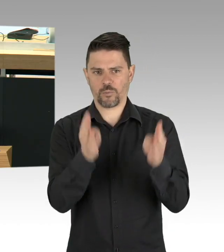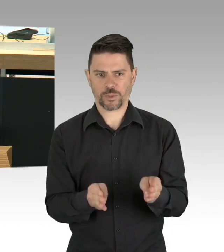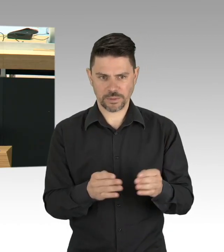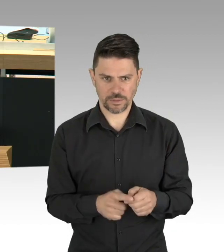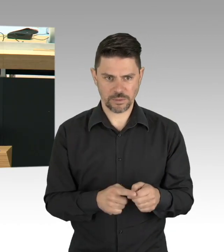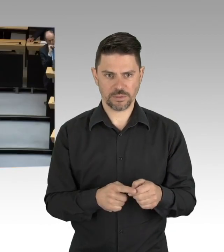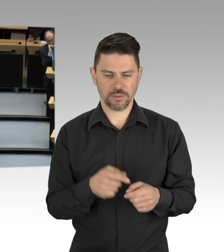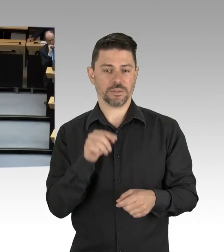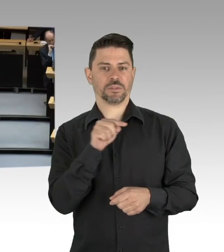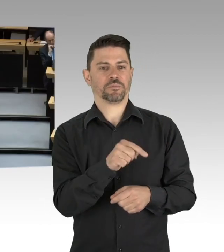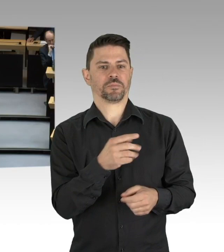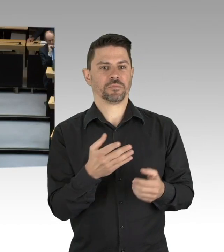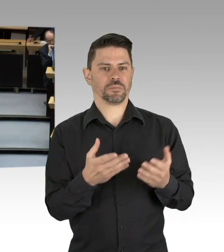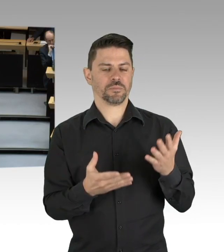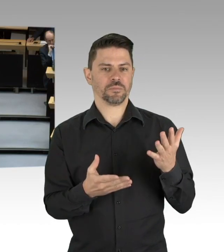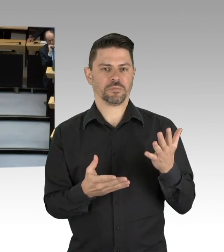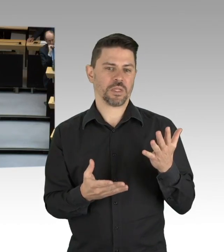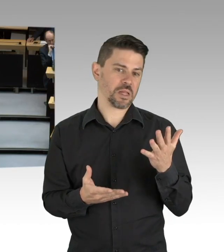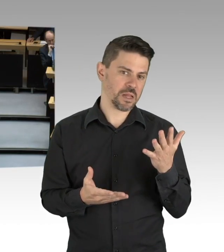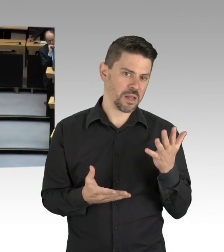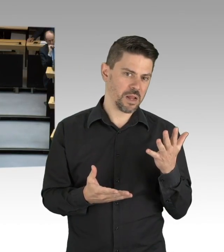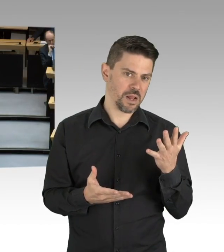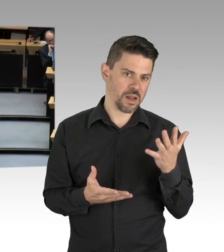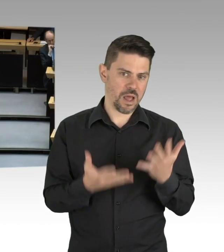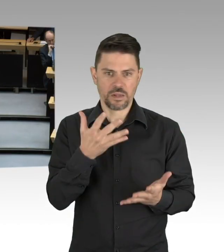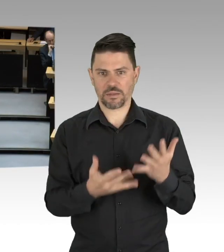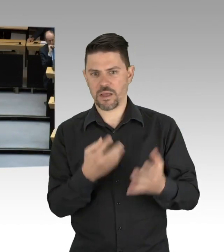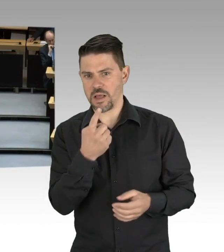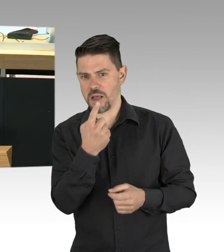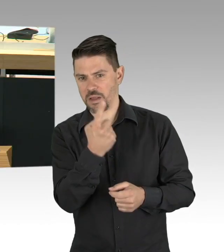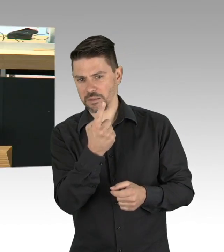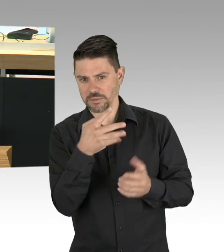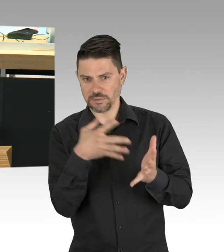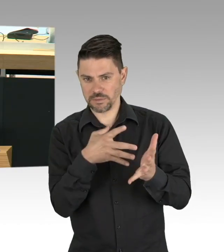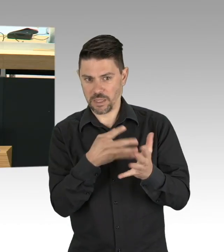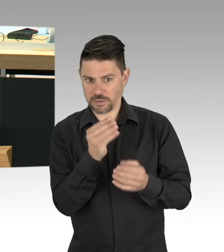auch gewappnet gegenüber zu stehen, deshalb war die Entscheidung für das Behandlungszentrum in der Jafféstraße